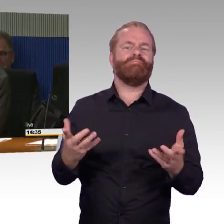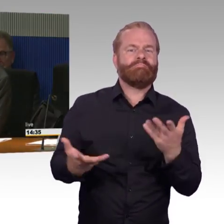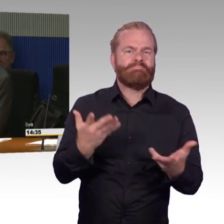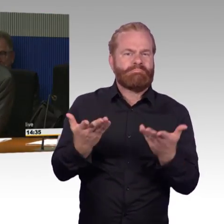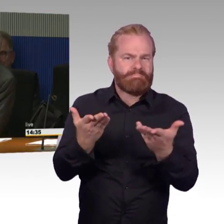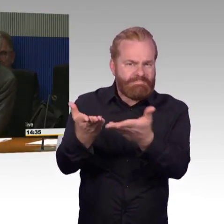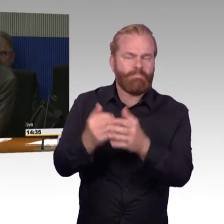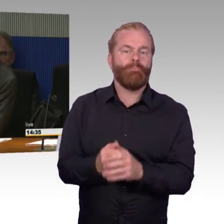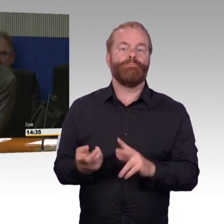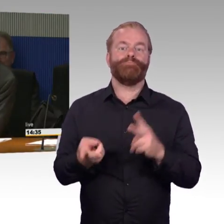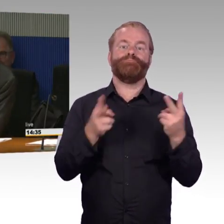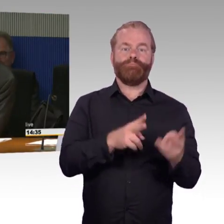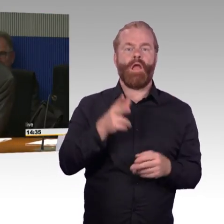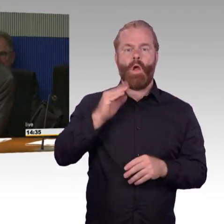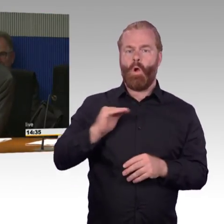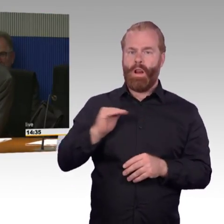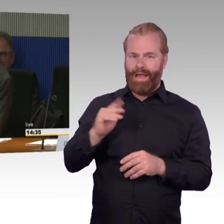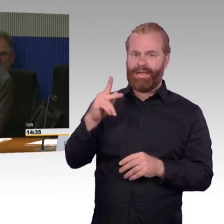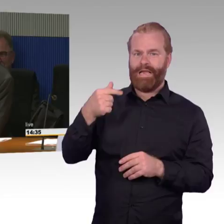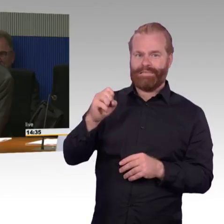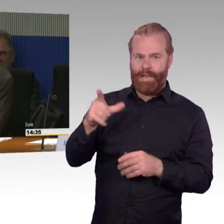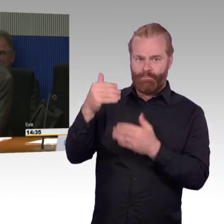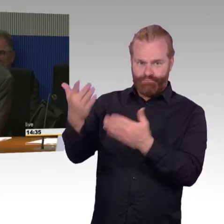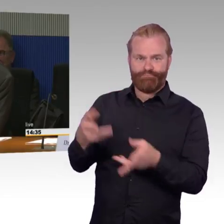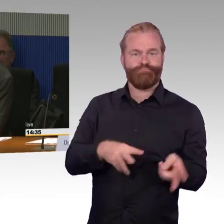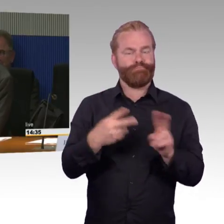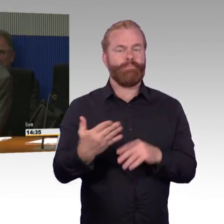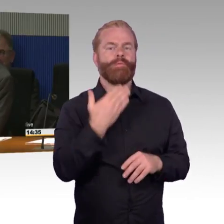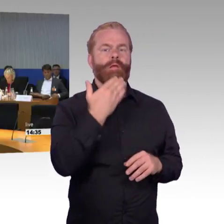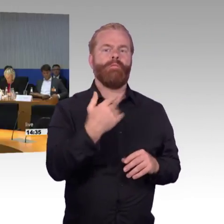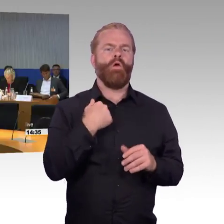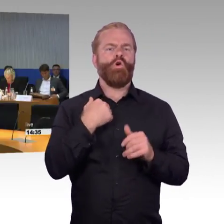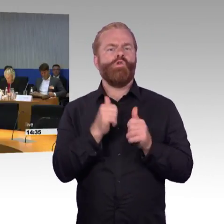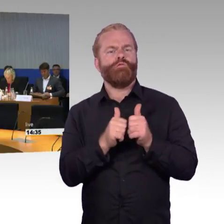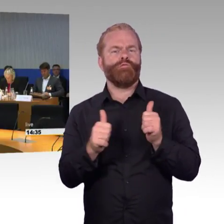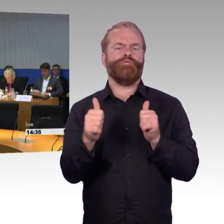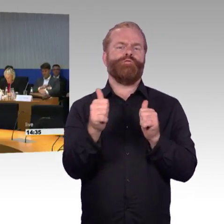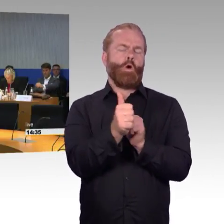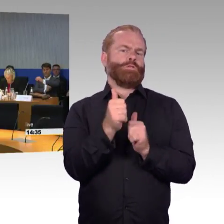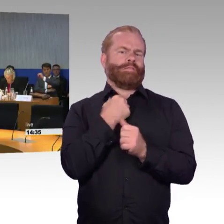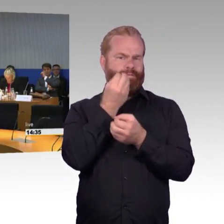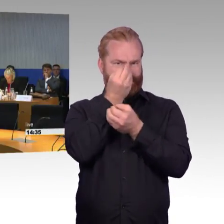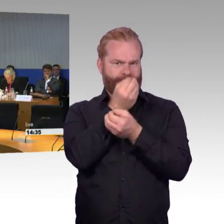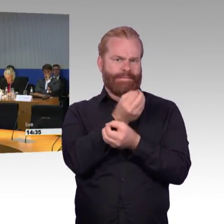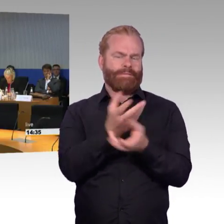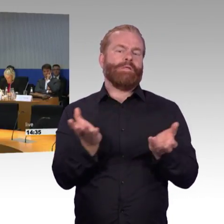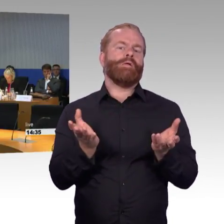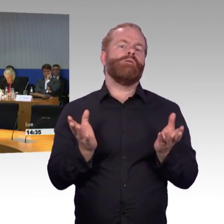von Ihnen als Sachverständige erst heute Vormittag bekommen haben, und deswegen es vermutlich nicht nur mir nicht möglich gewesen ist,